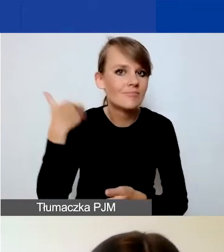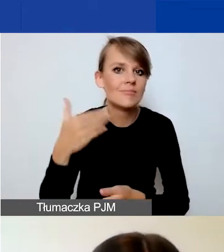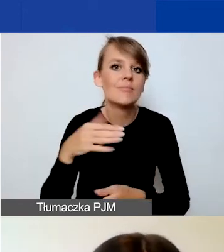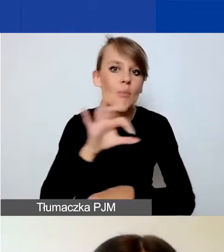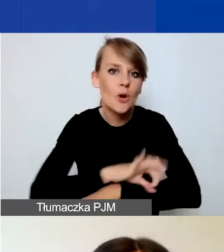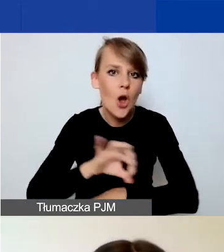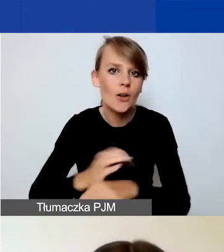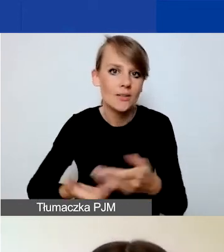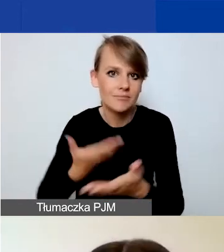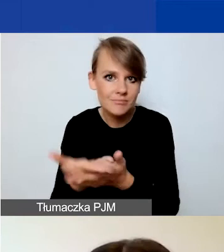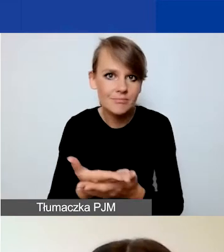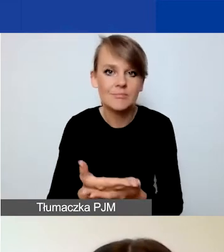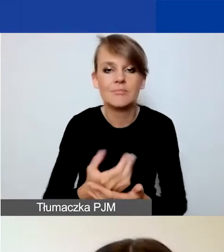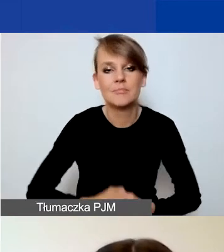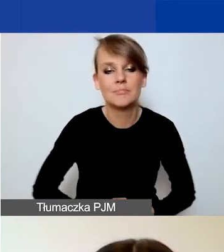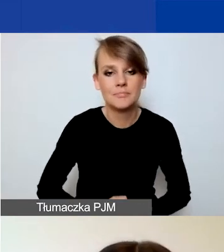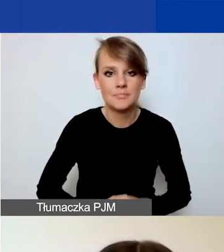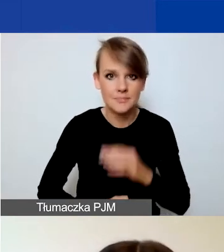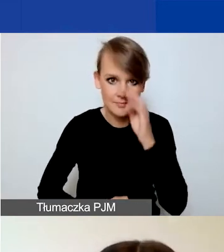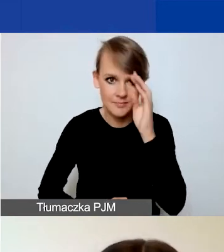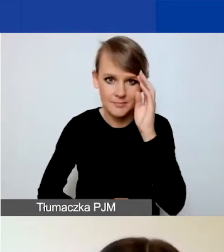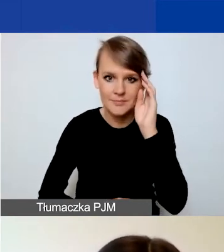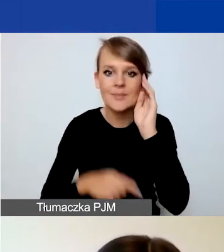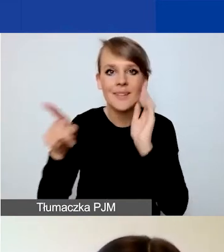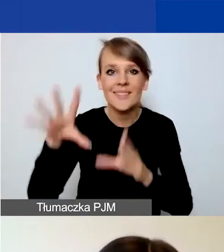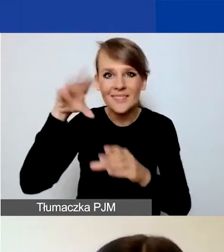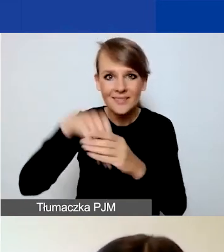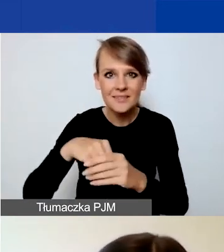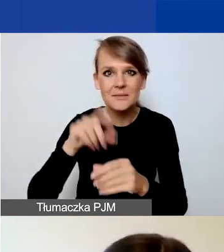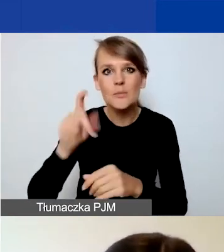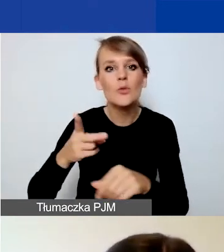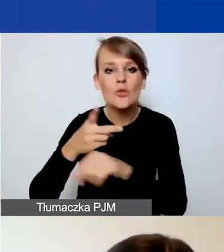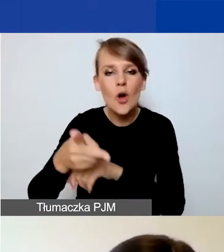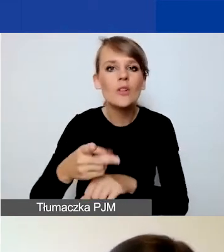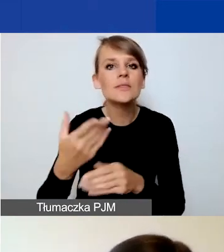Więc macie w jednym panelu dostęp do wszystkich naborów w tym programie.